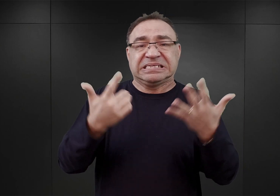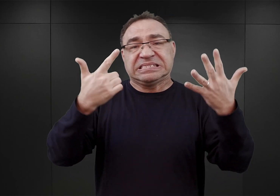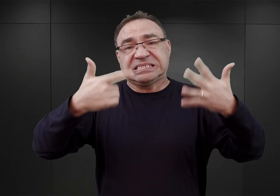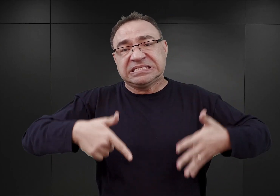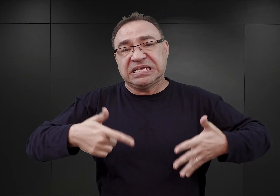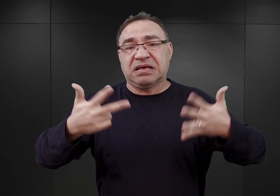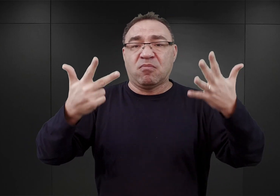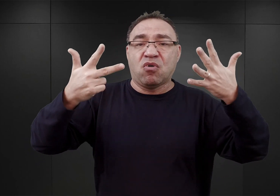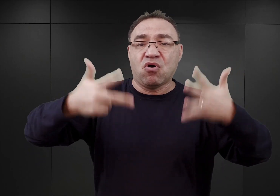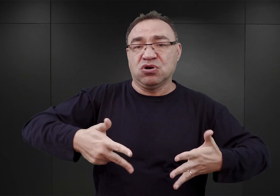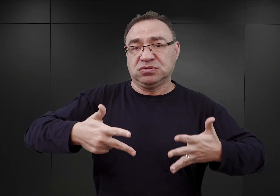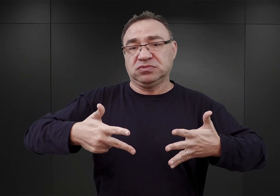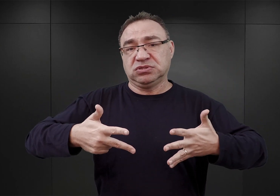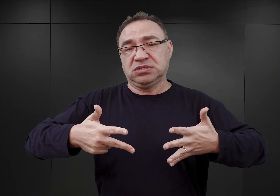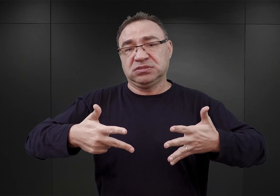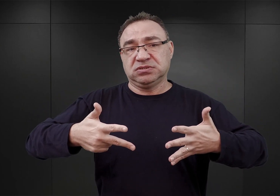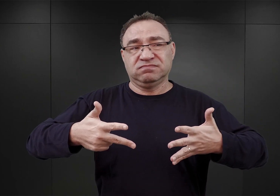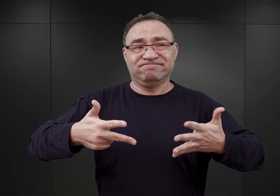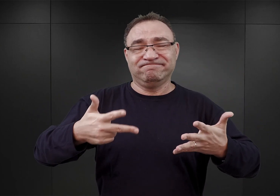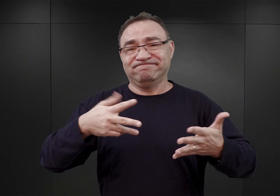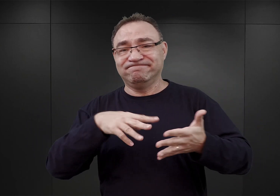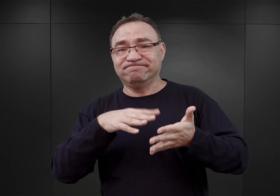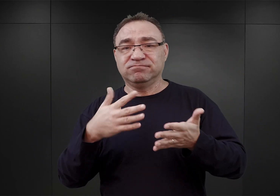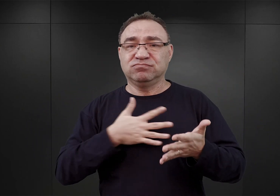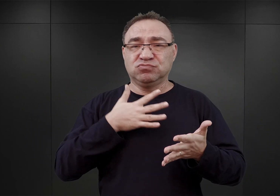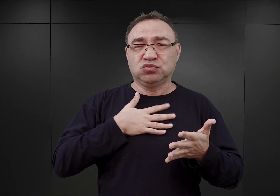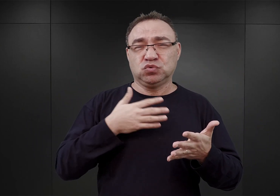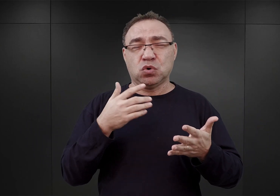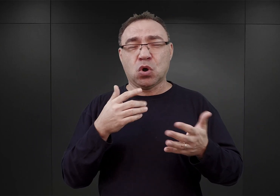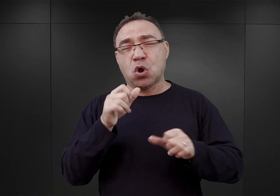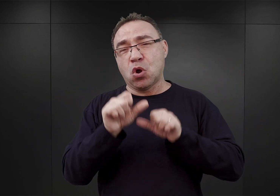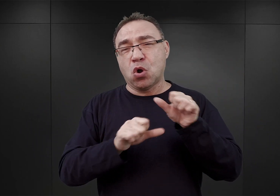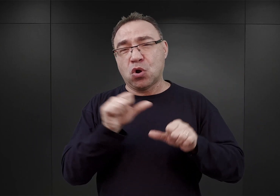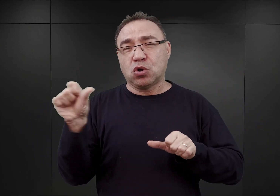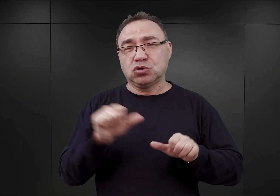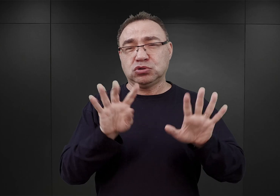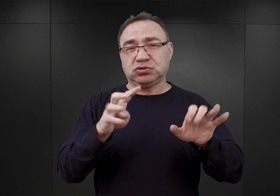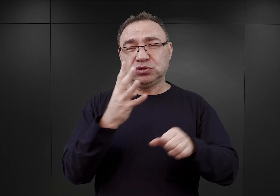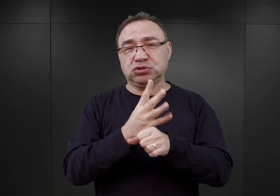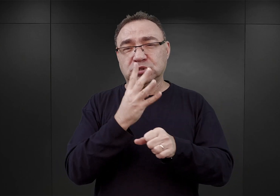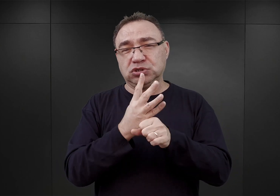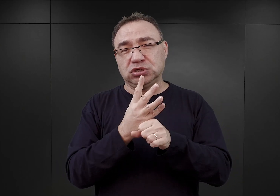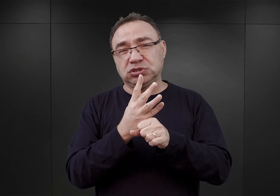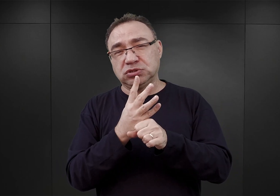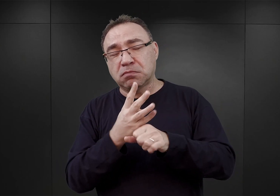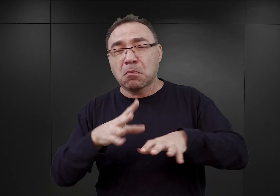Tak mniej więcej to wyglądało w końcu 1940 roku, na początku 1941.